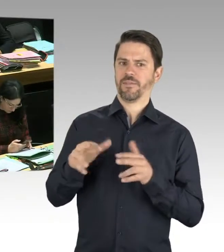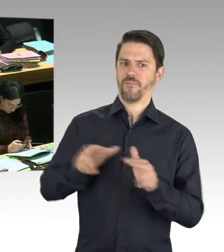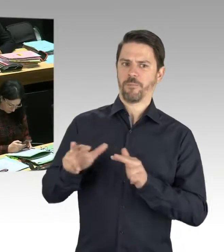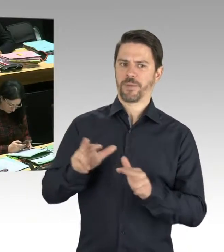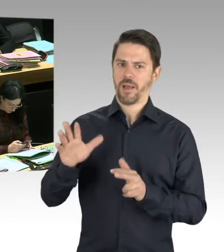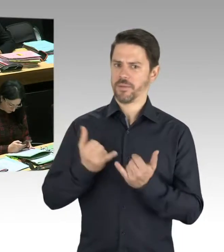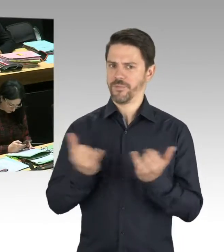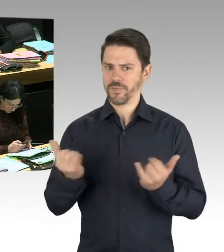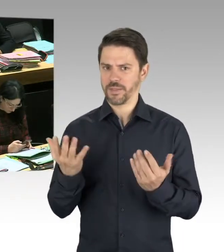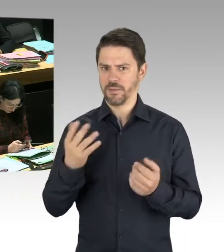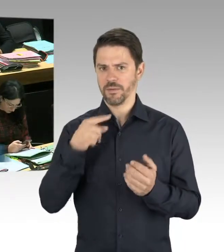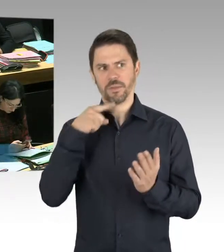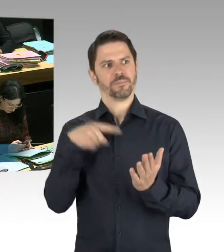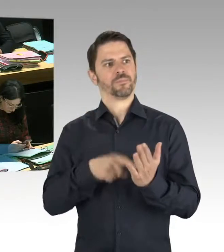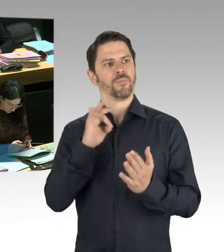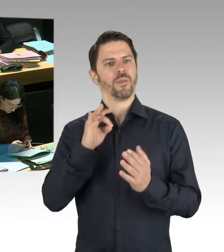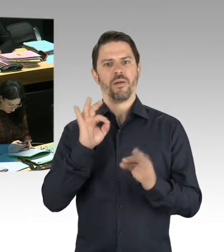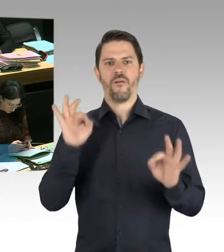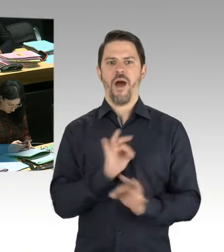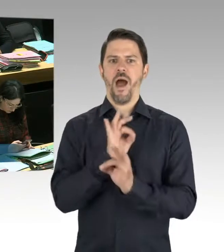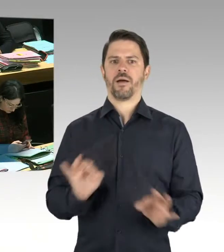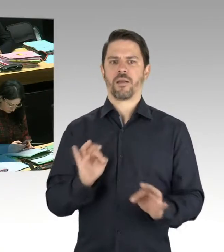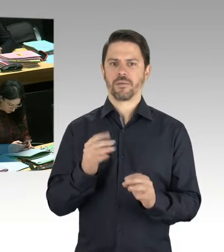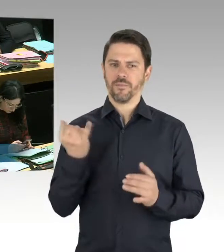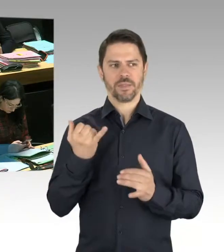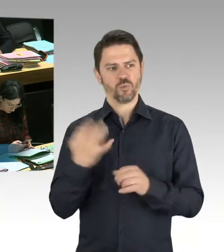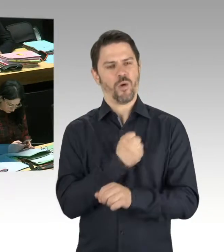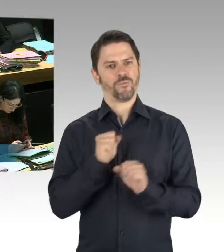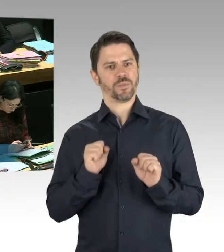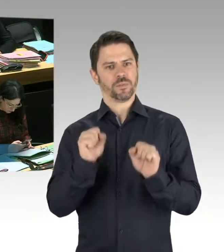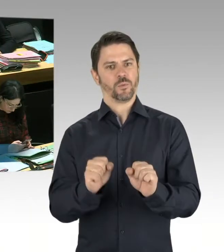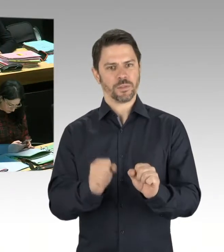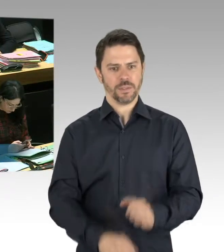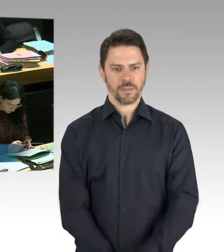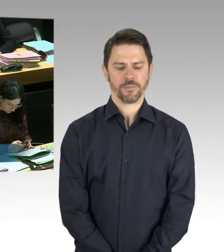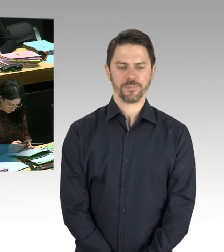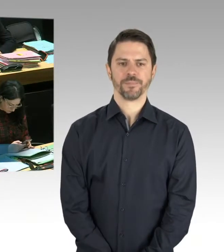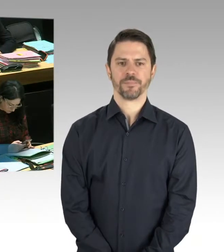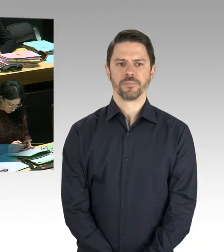selbstverständlich wird auch solchen Vorfällen in Pankow, die mir jetzt im Moment nicht bekannt sind,